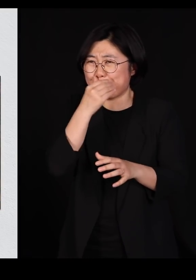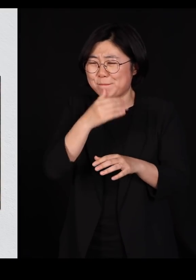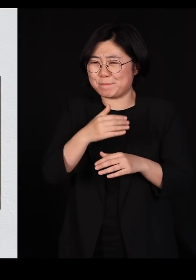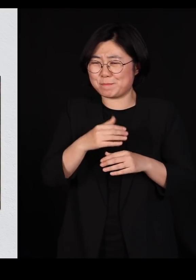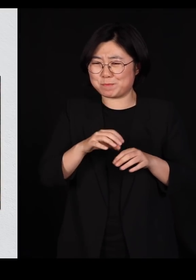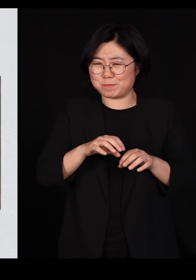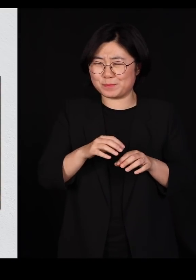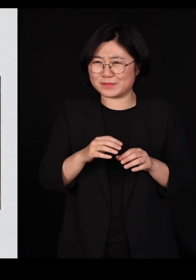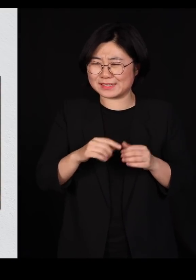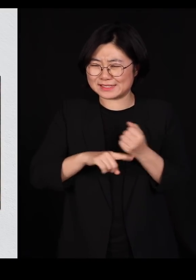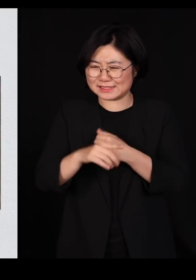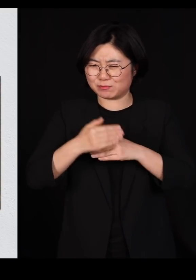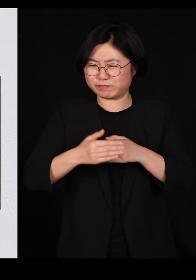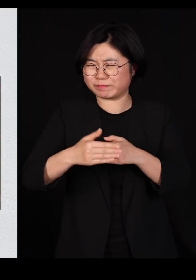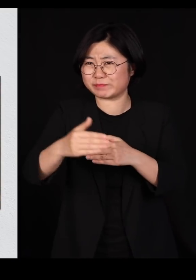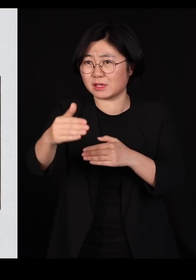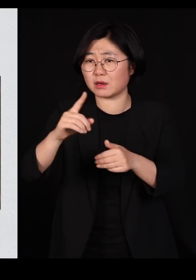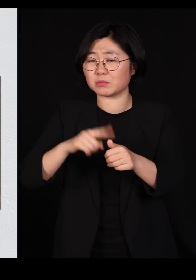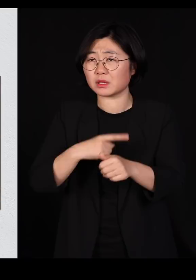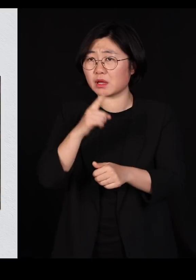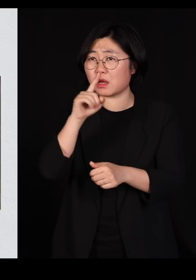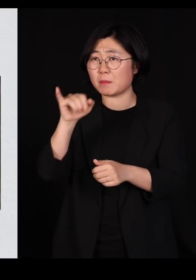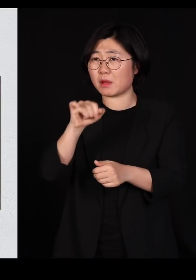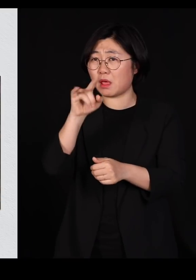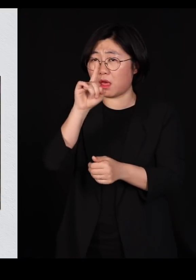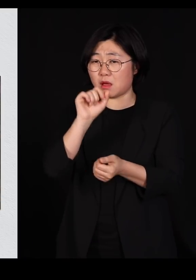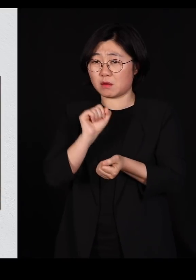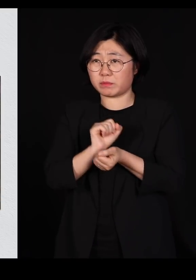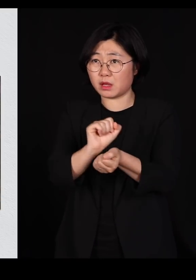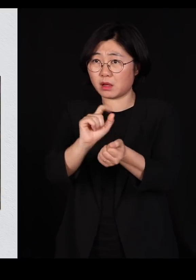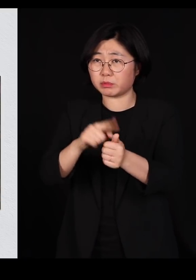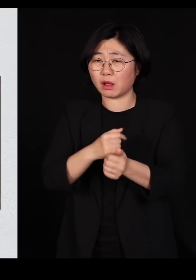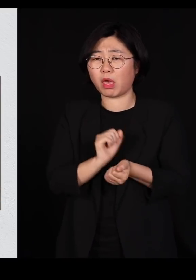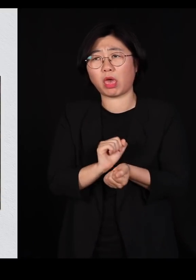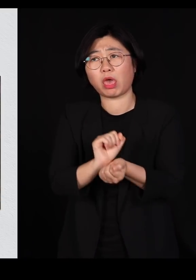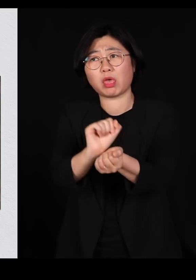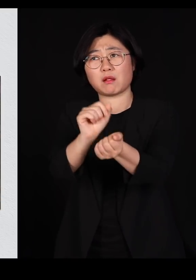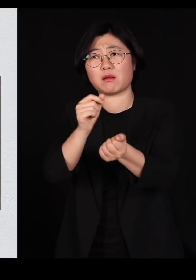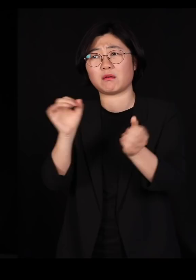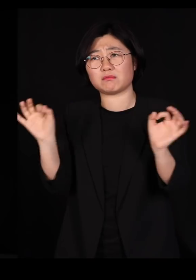바이러스가 한번 들어오면 옮겨다니기가 너무 쉬운 겁니다